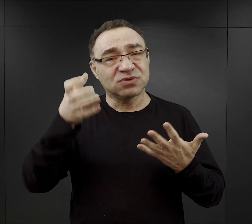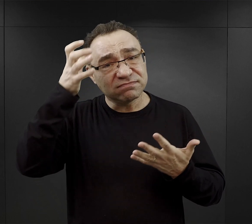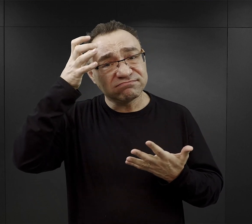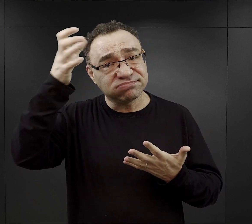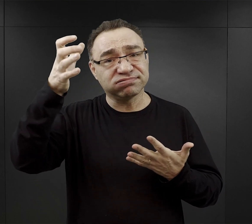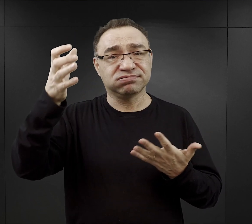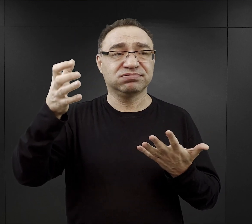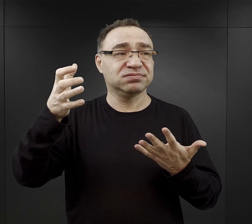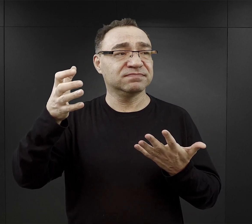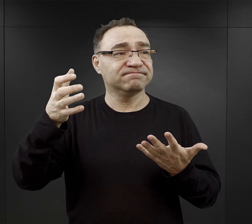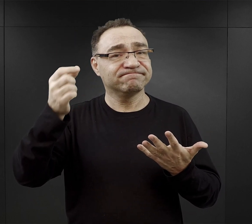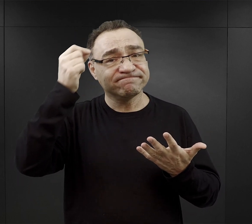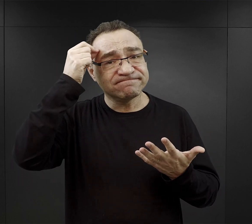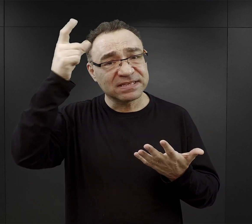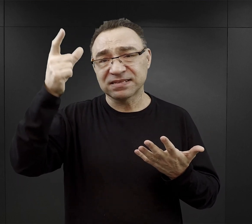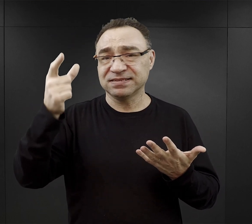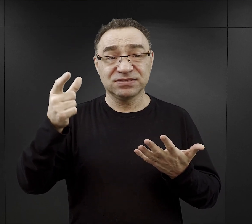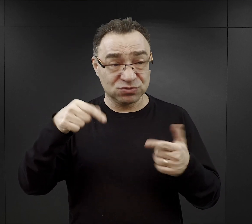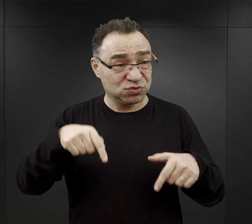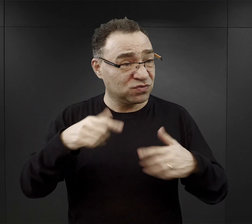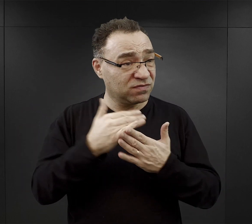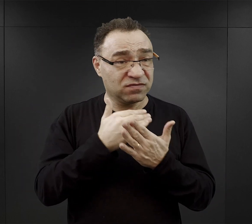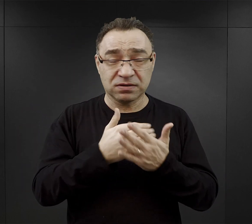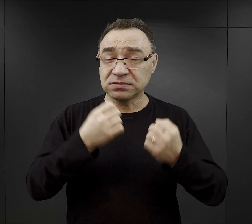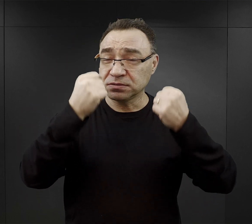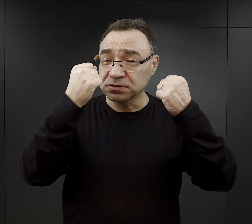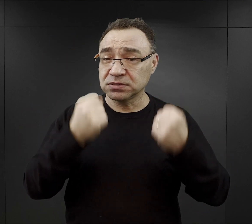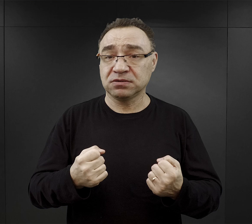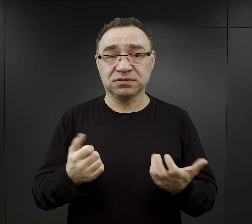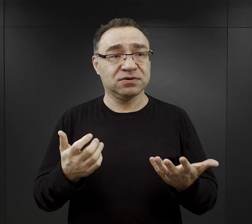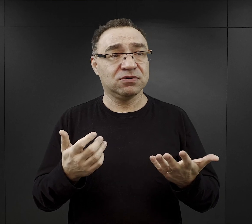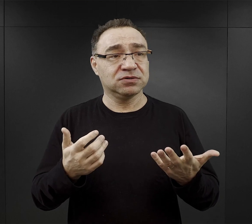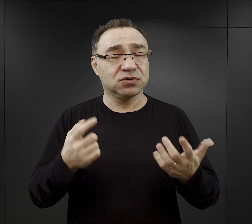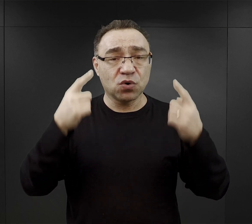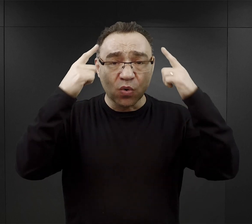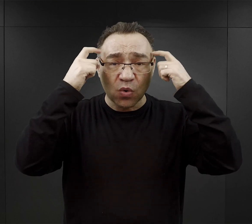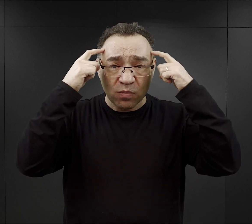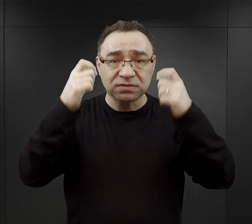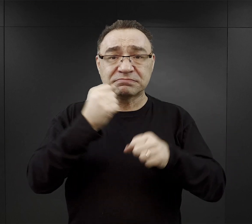przedstawicielom inteligencji, tym którzy pracowali w biurach,